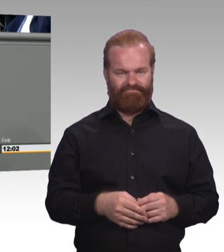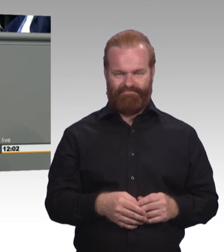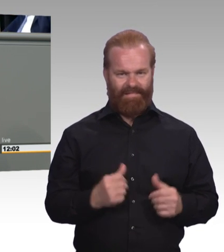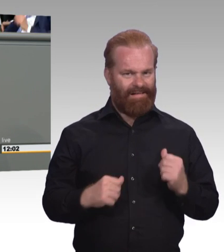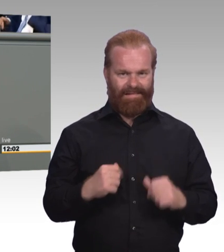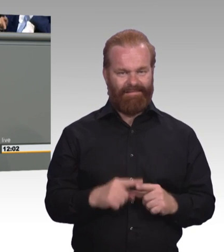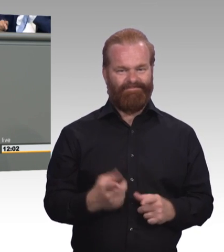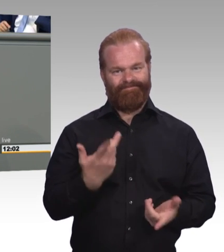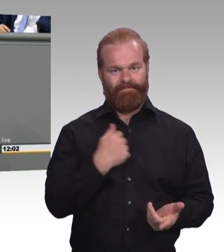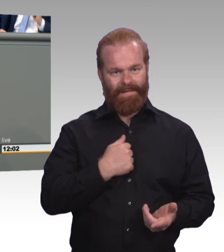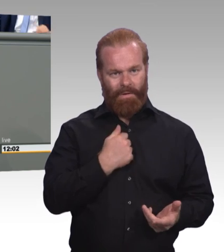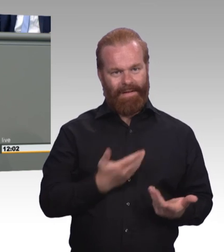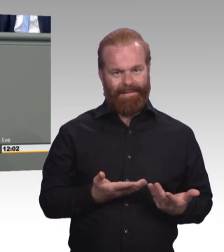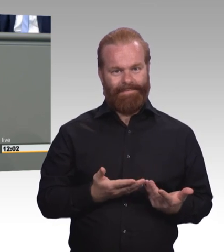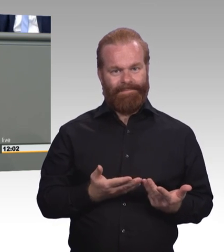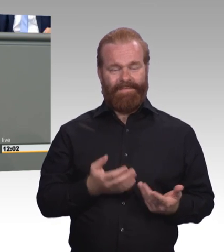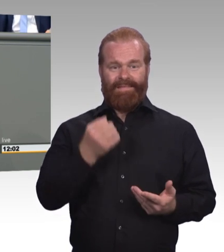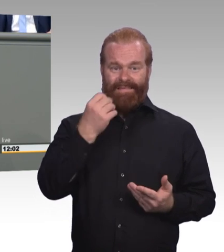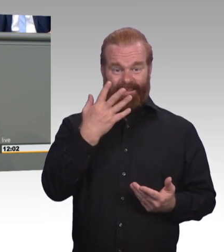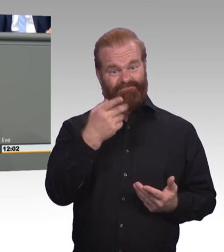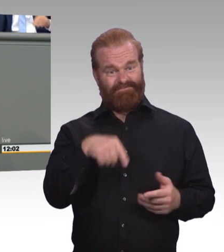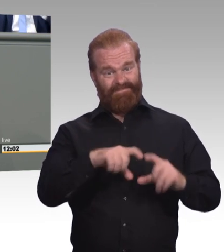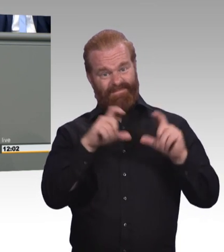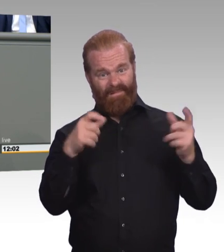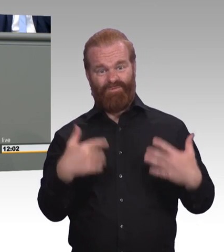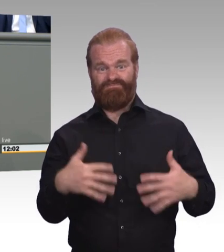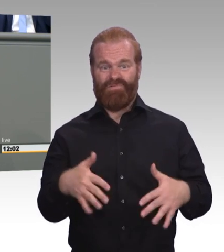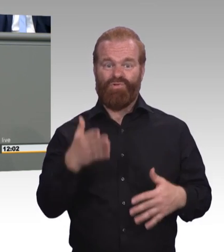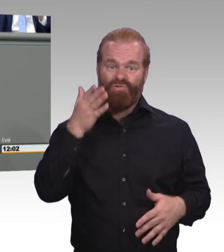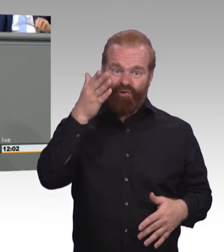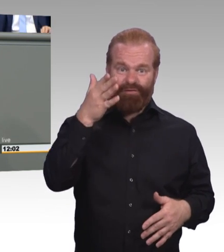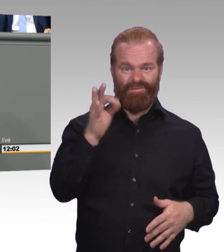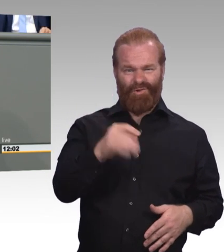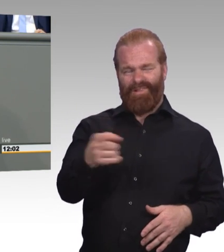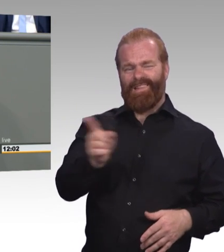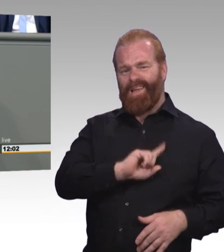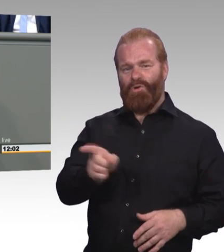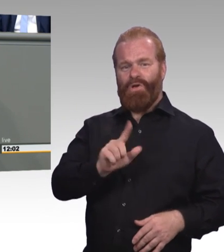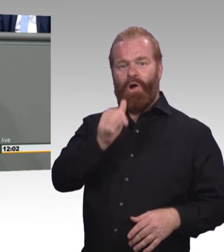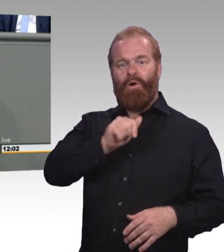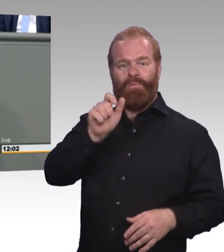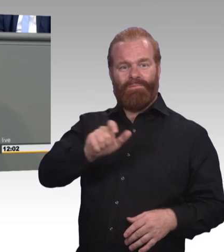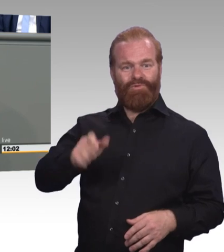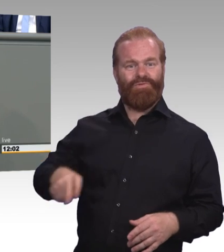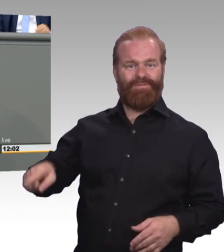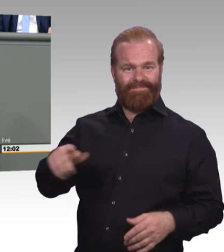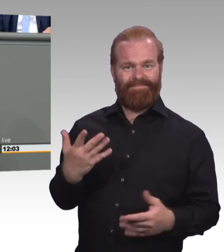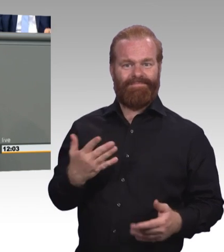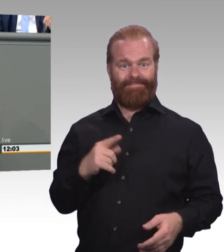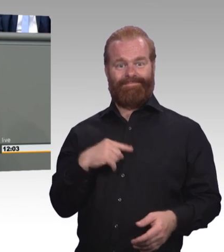Die Mindestausbildungsvergütung ist ja ein Hauptanliegen und das war offenbar ein harter Brocken was wir mitbekommen haben.